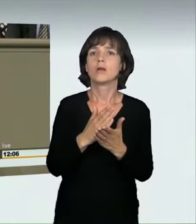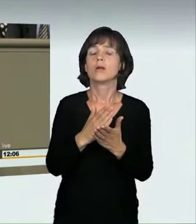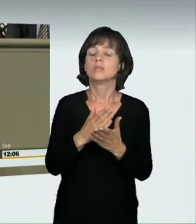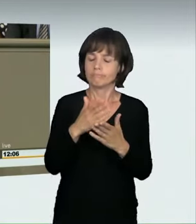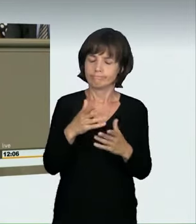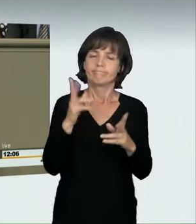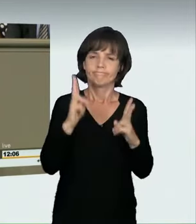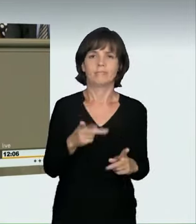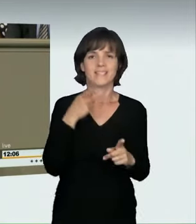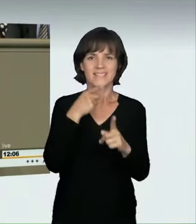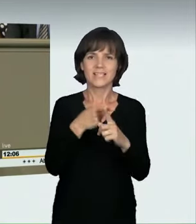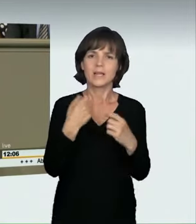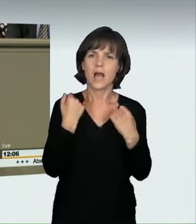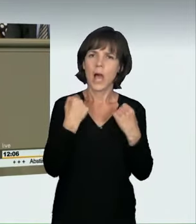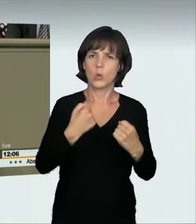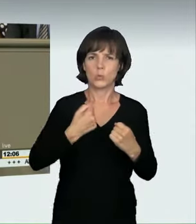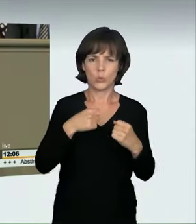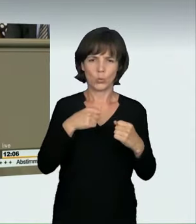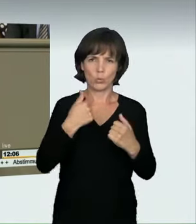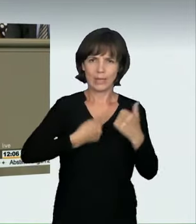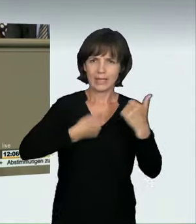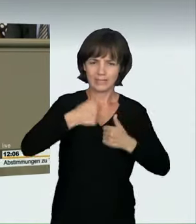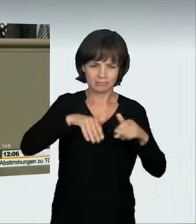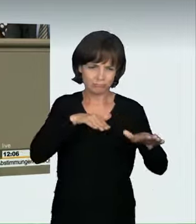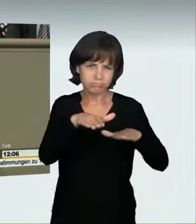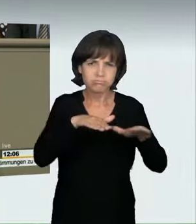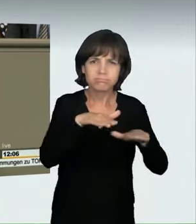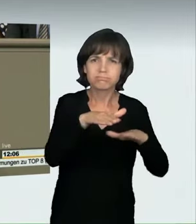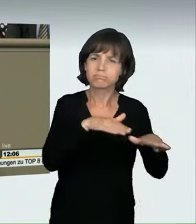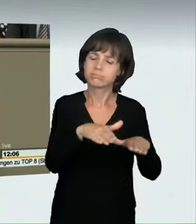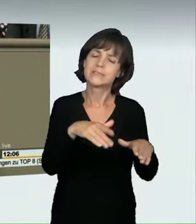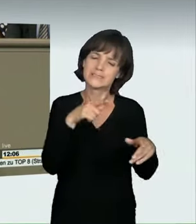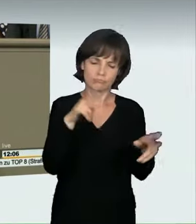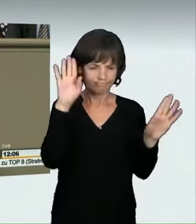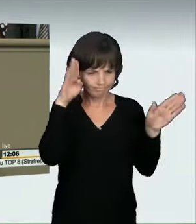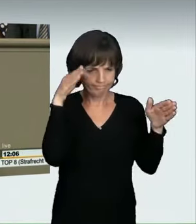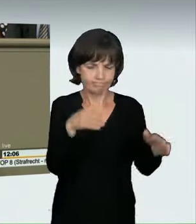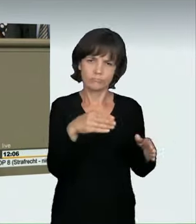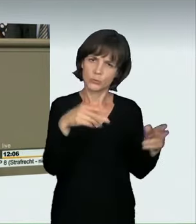angehen wollen. Es wurde darauf hingewiesen, auch in der Anhörung, dass die vorgesehenen Maßnahmen nicht ausreichend seien.